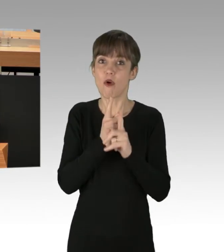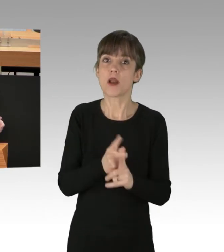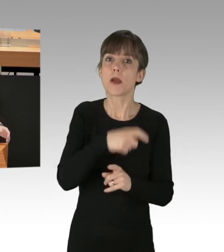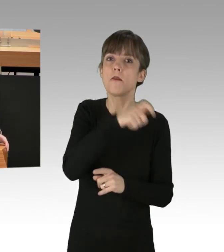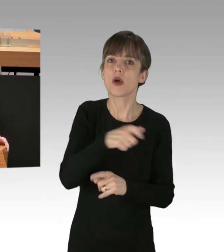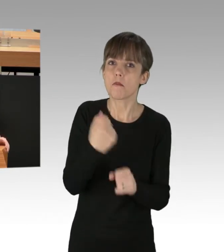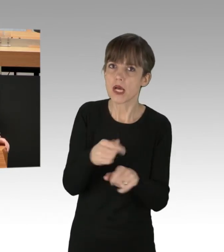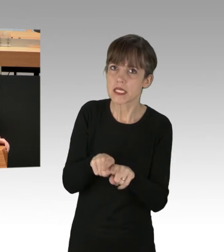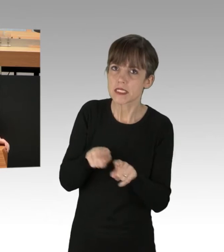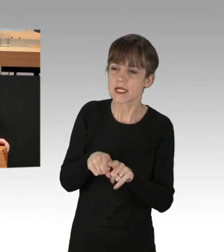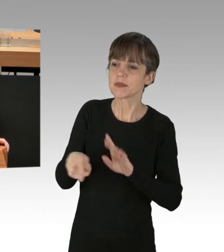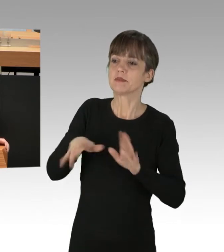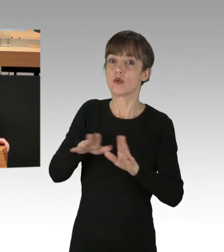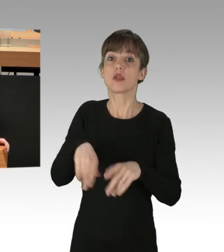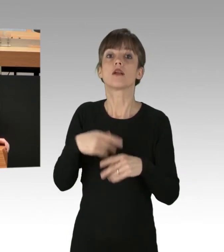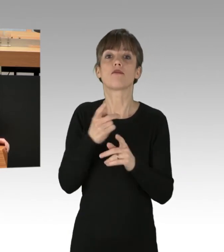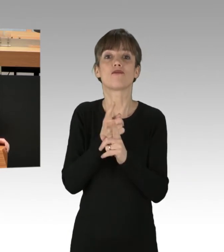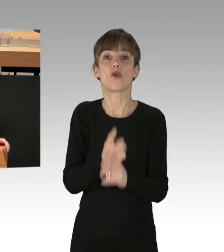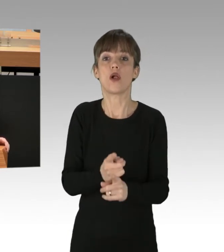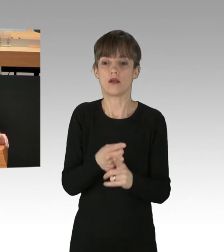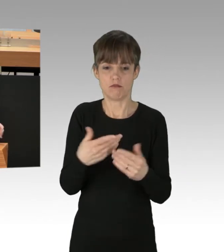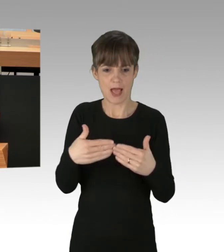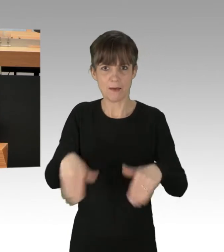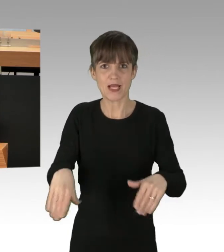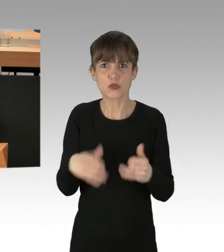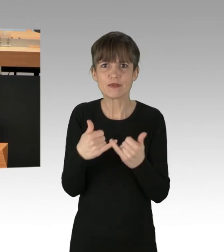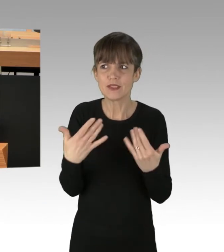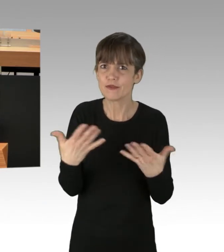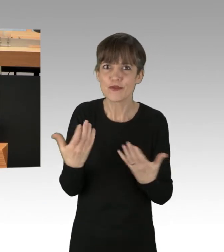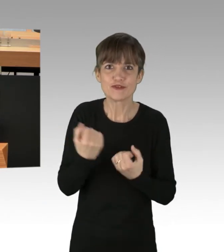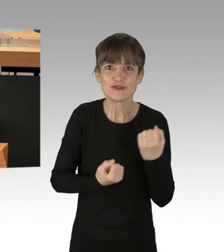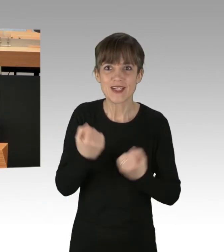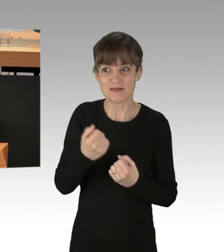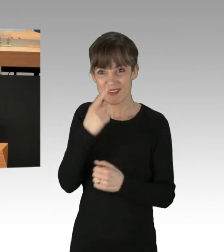und Sie geraten in schwierige Abgrenzungs-Schwierigkeiten. Wenn Sie Verständnis für das Blockieren von Autobahnen